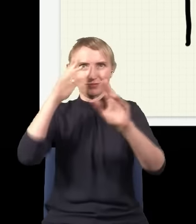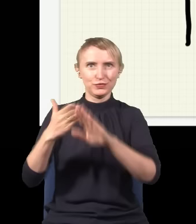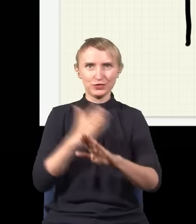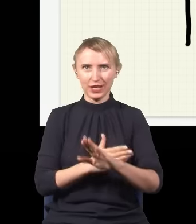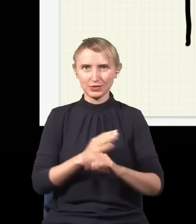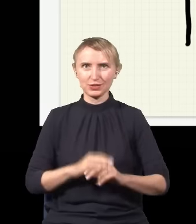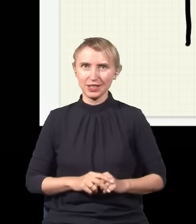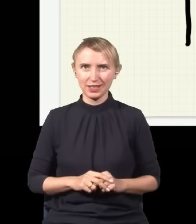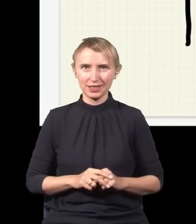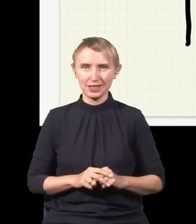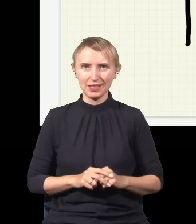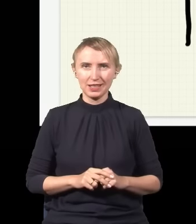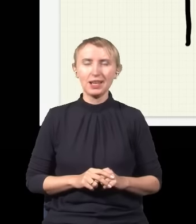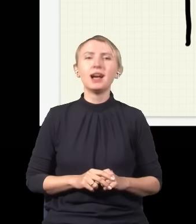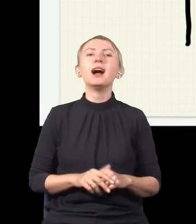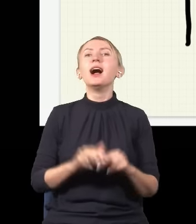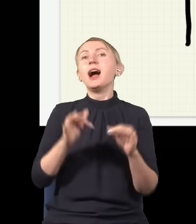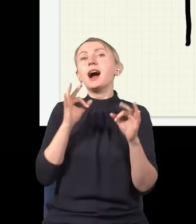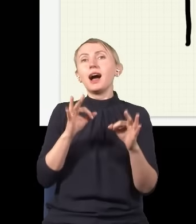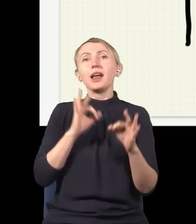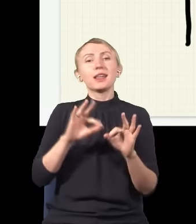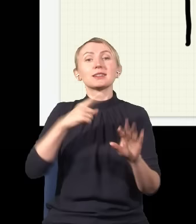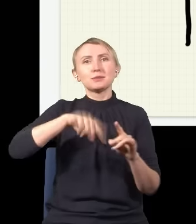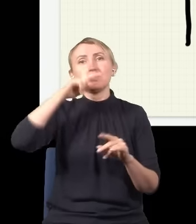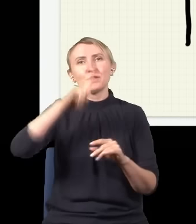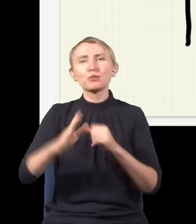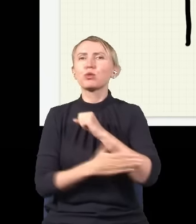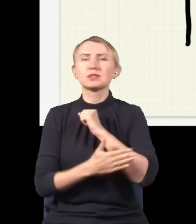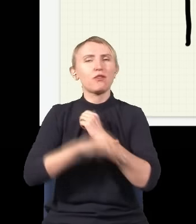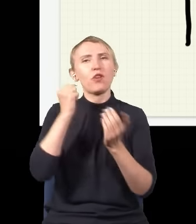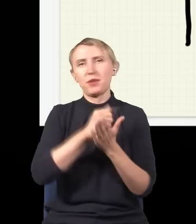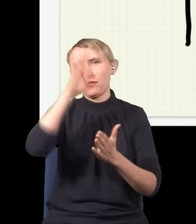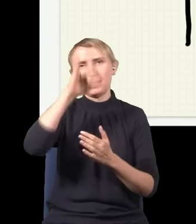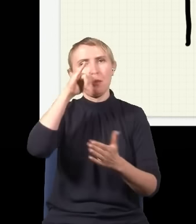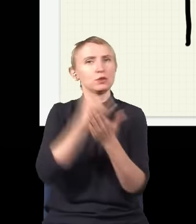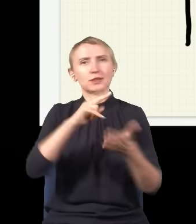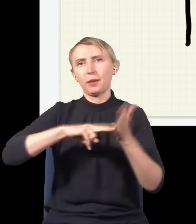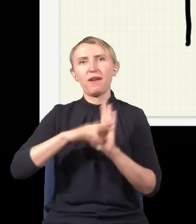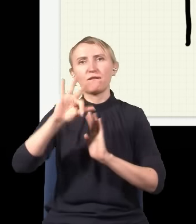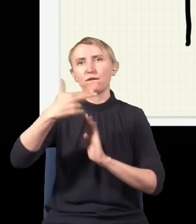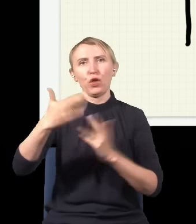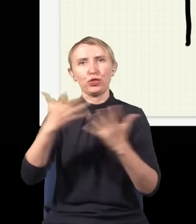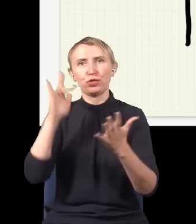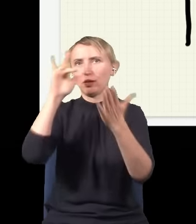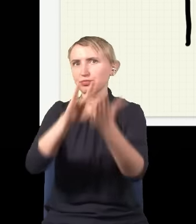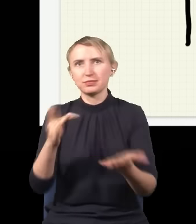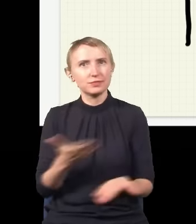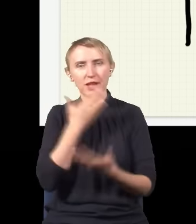i to jest, zgodnie z tym, co teraz rozumiemy, fundamentalne prawo fizyki, które mówi, że nie da się przewidzieć, gdzie będzie foton, on po prostu nie ma żadnego konkretnego miejsca,